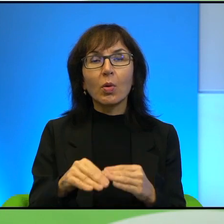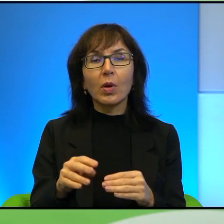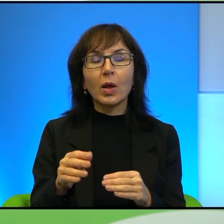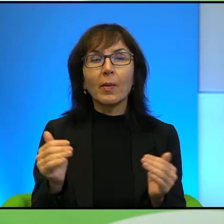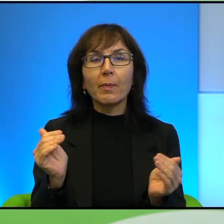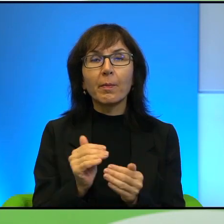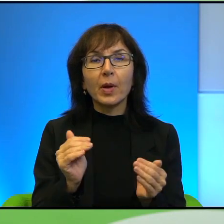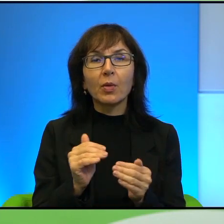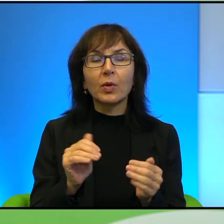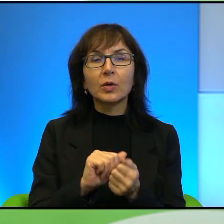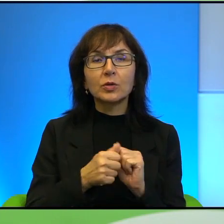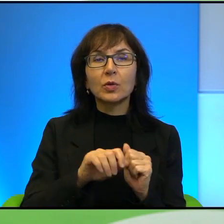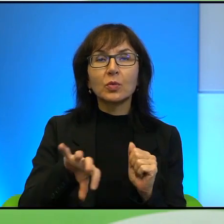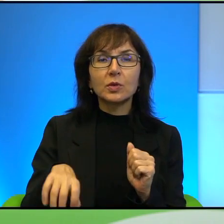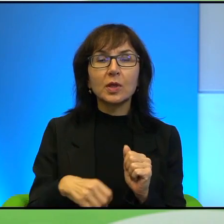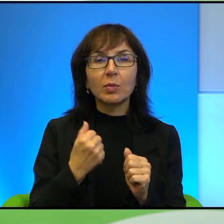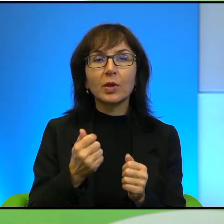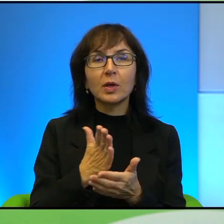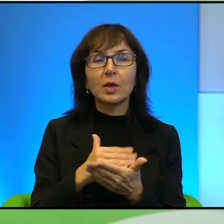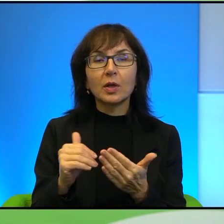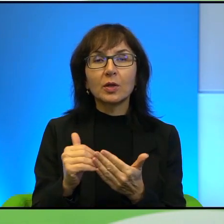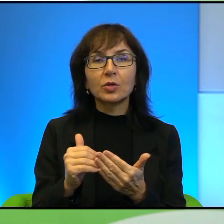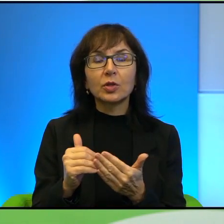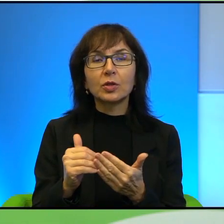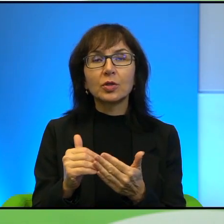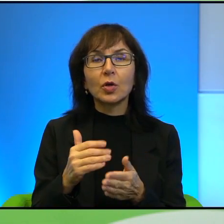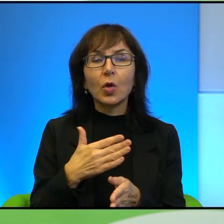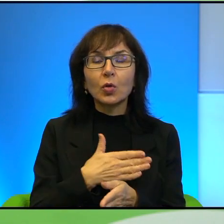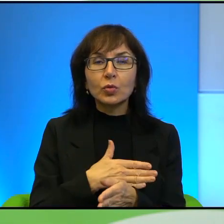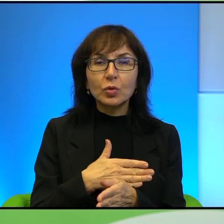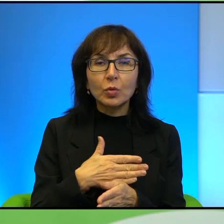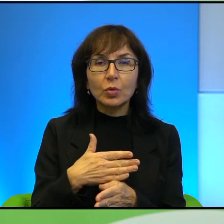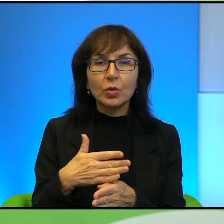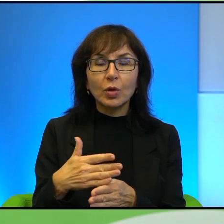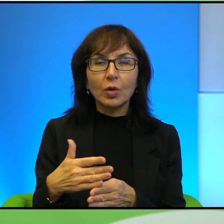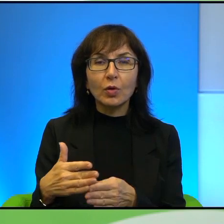im odbierane stopniowo, prawda, że jakby oni tracą,